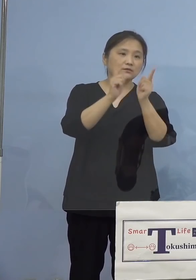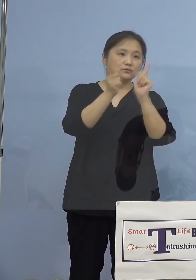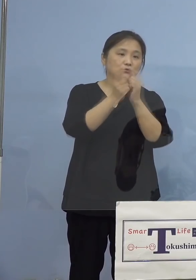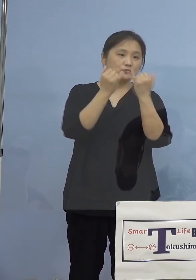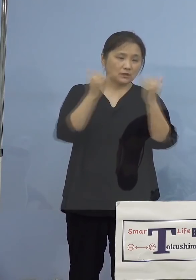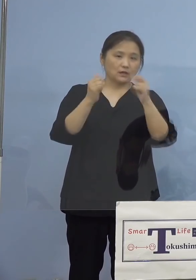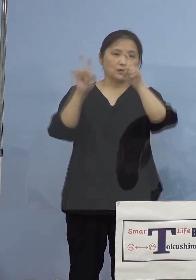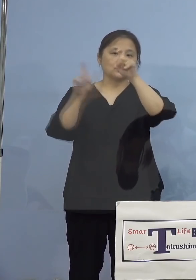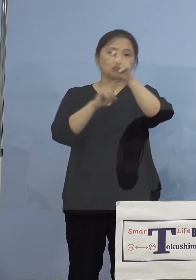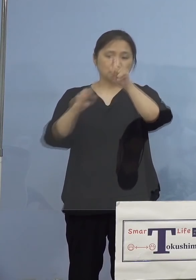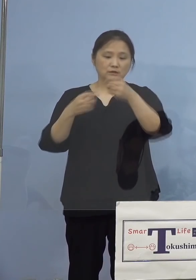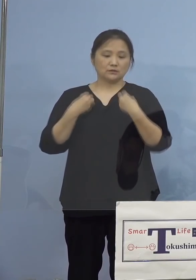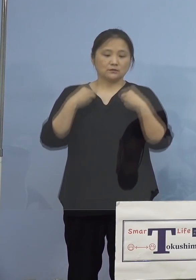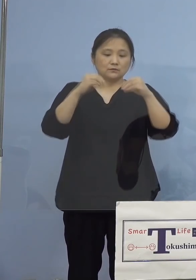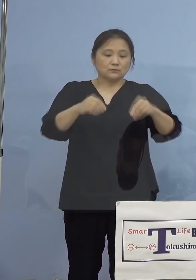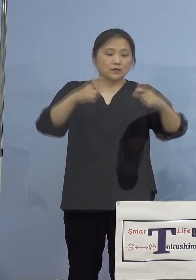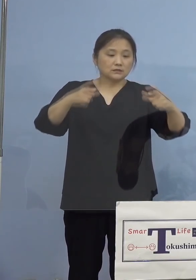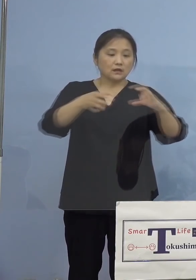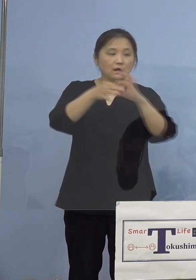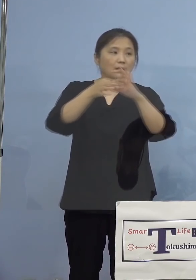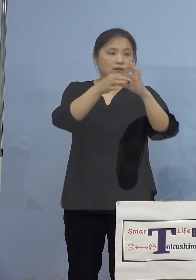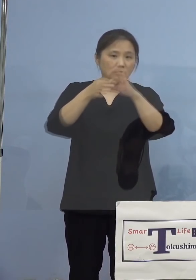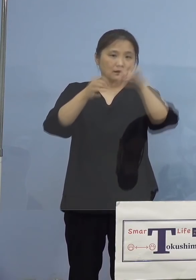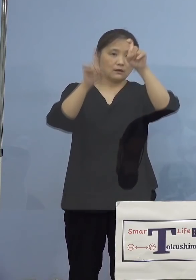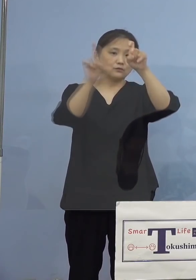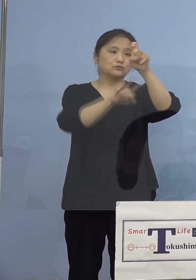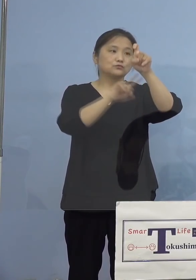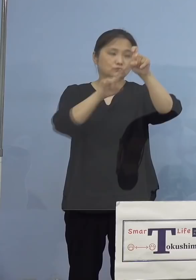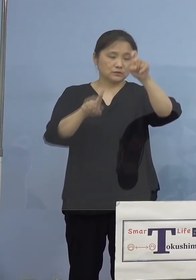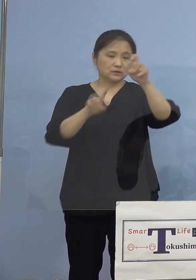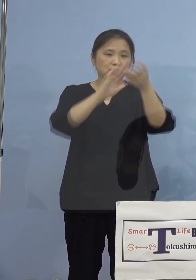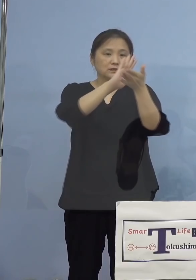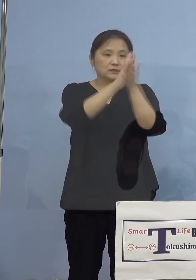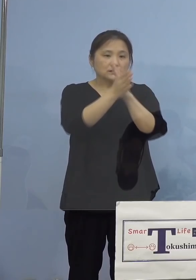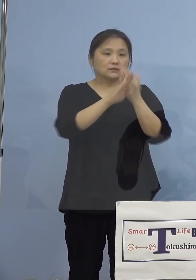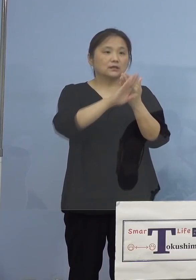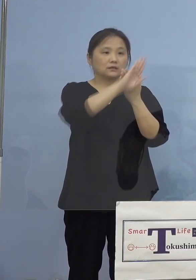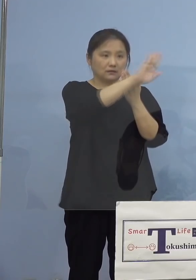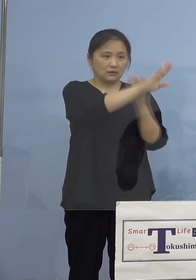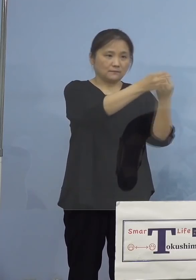クラスター関連が10名、 県外が1名となります